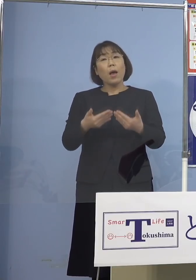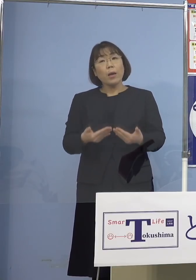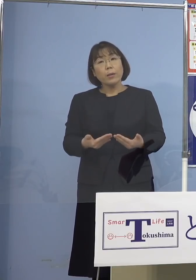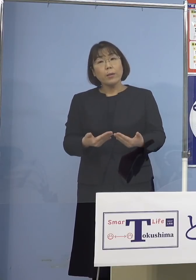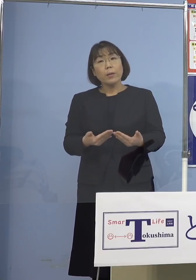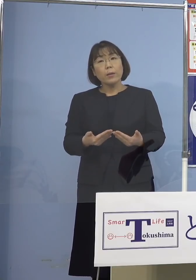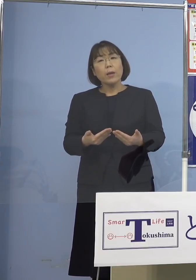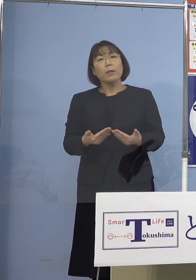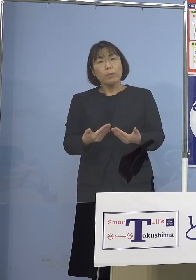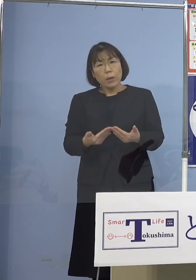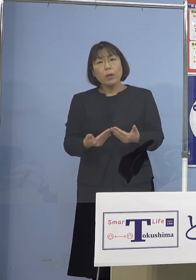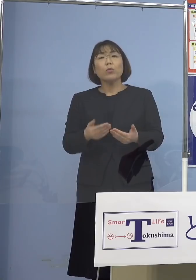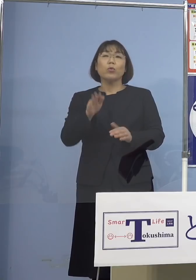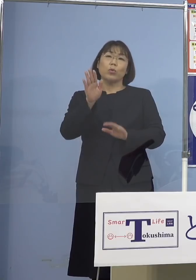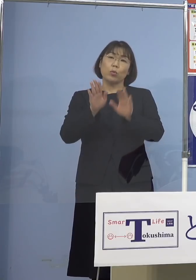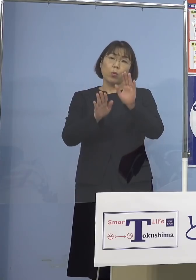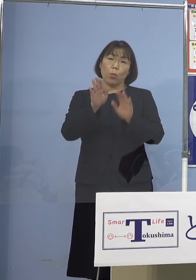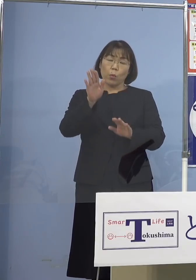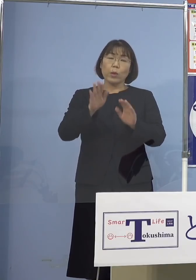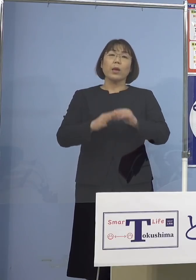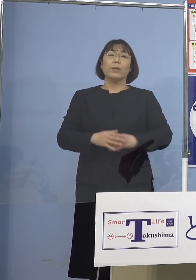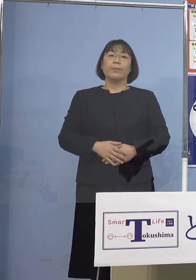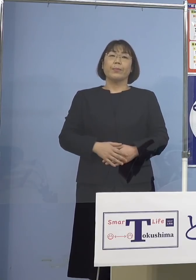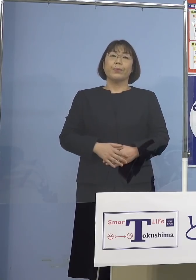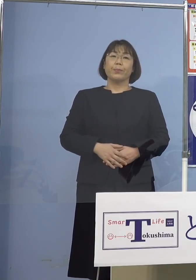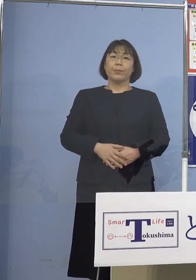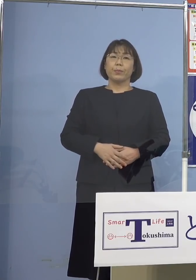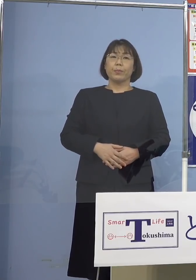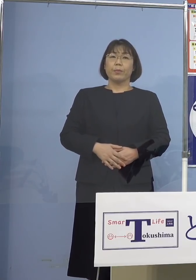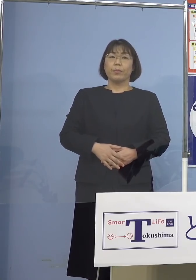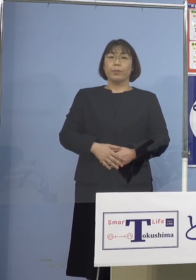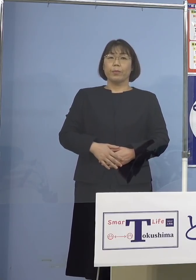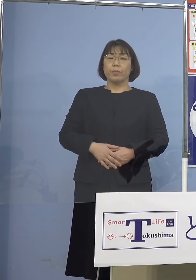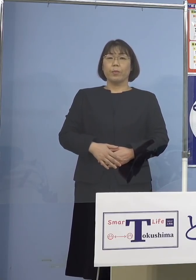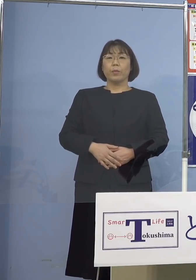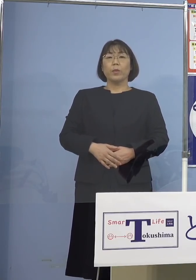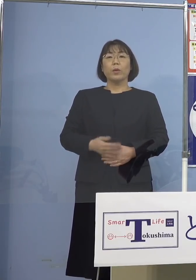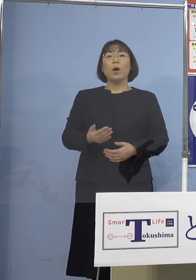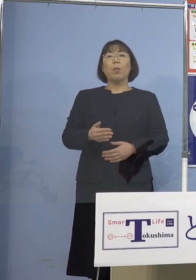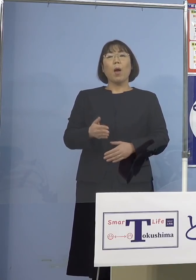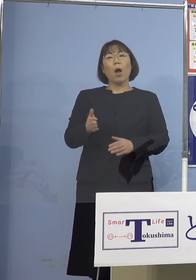確かなところですので もう少しこの「オミクロン株」の